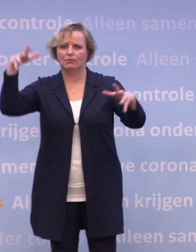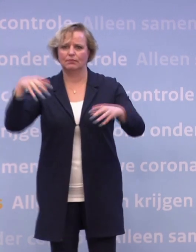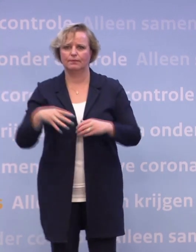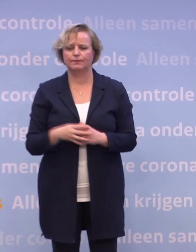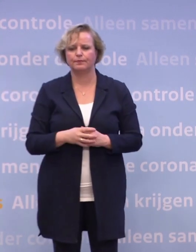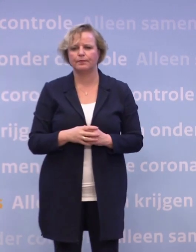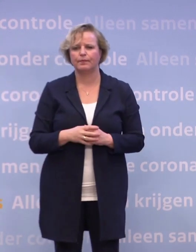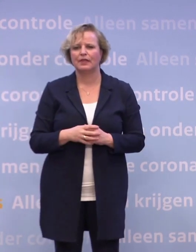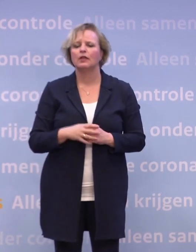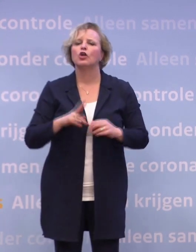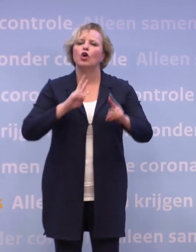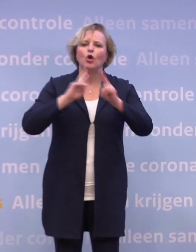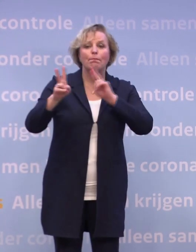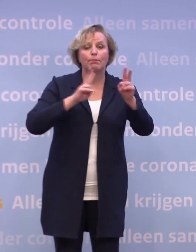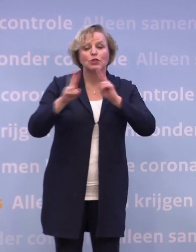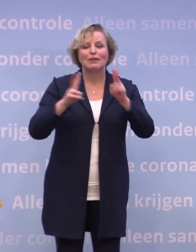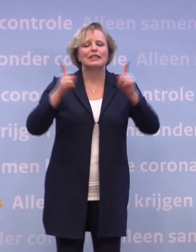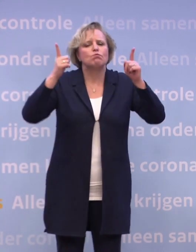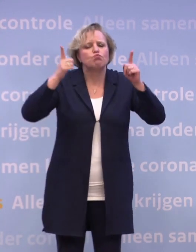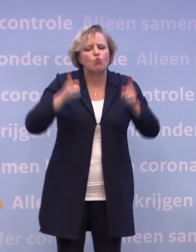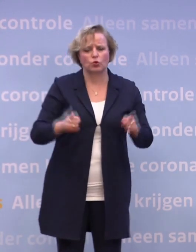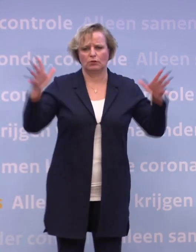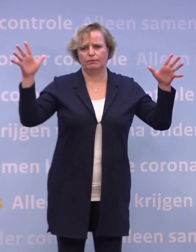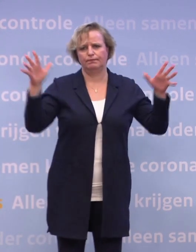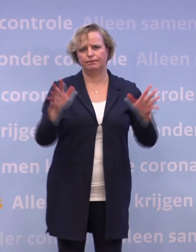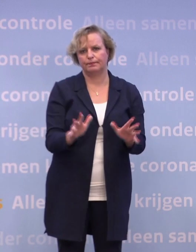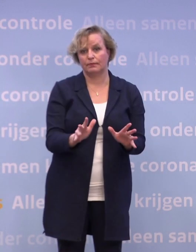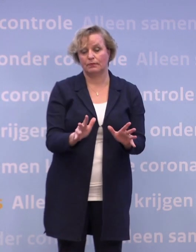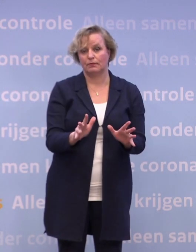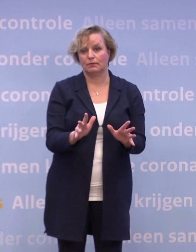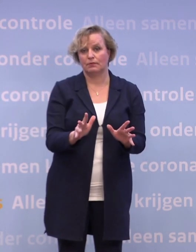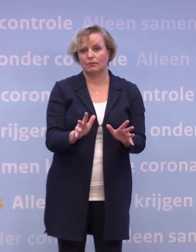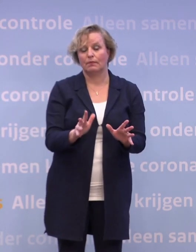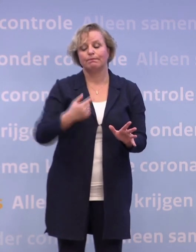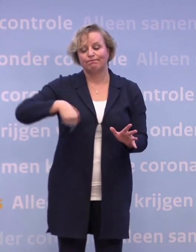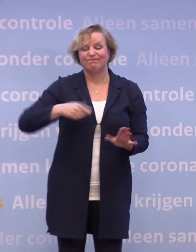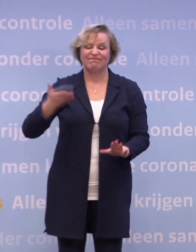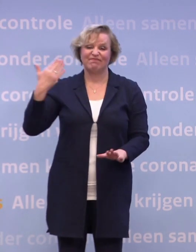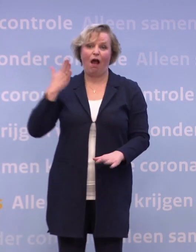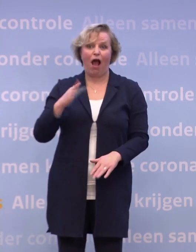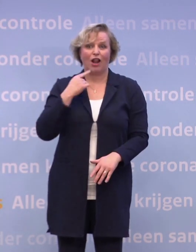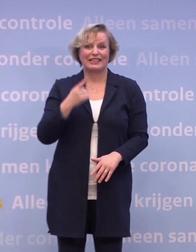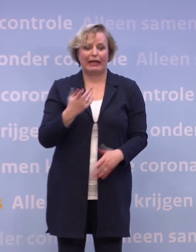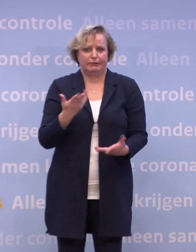Die besmettingsgraad moet dus omlaag. En u hoort het ons voortdurend zeggen, dat hebben we zelf in de hand.